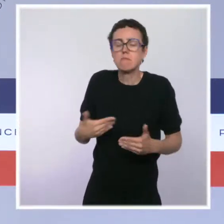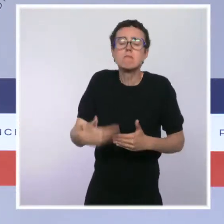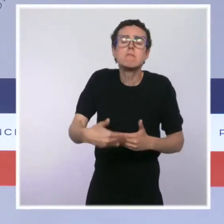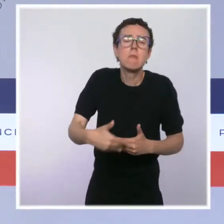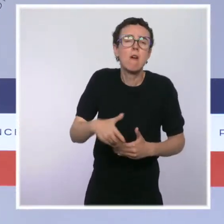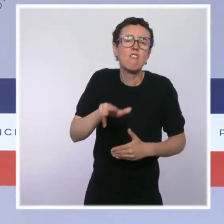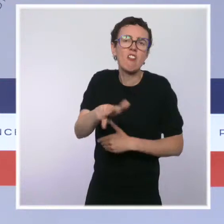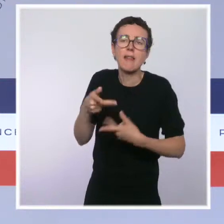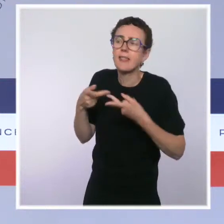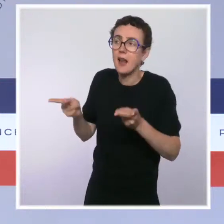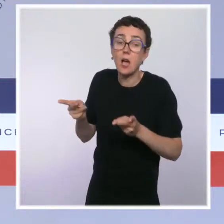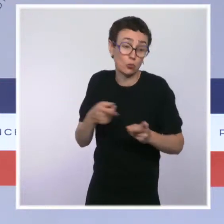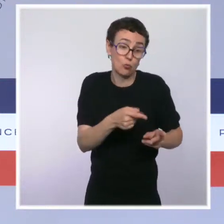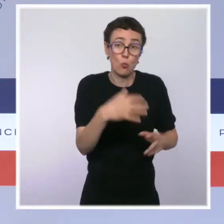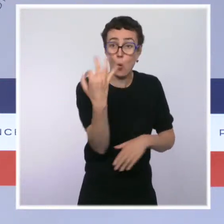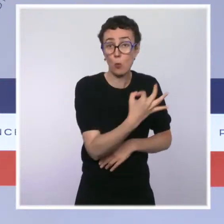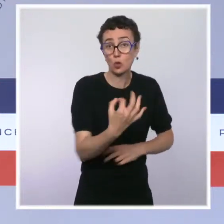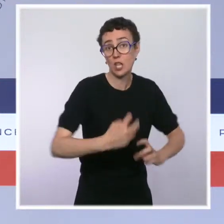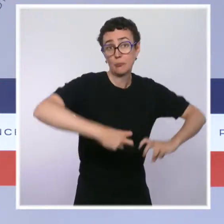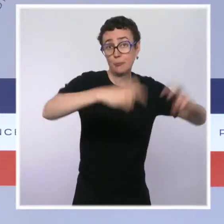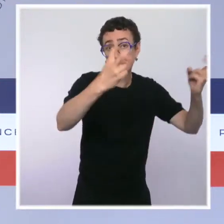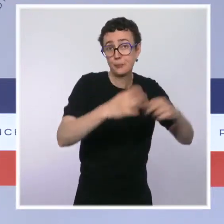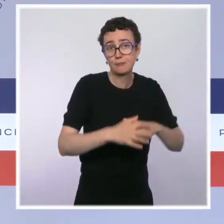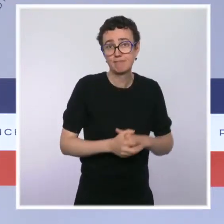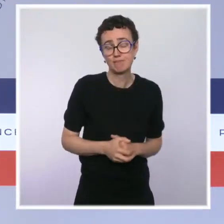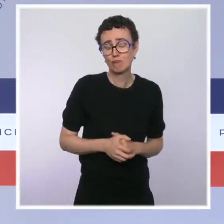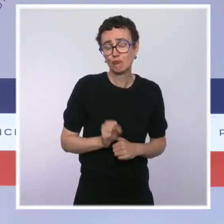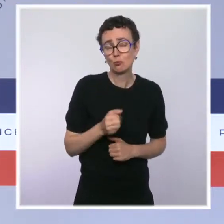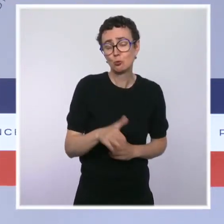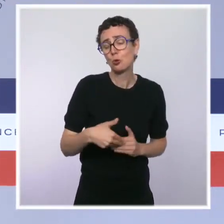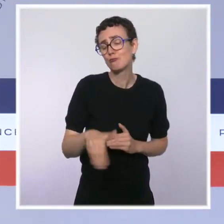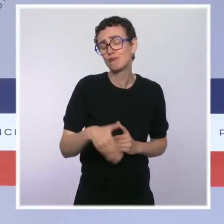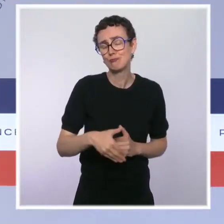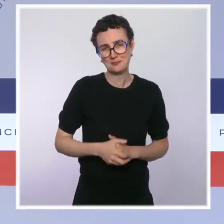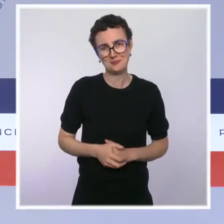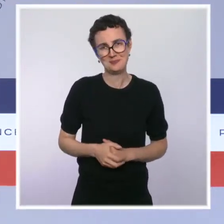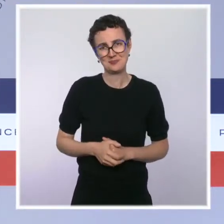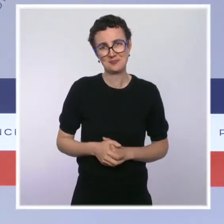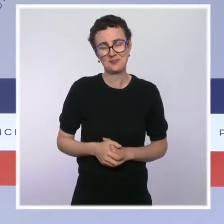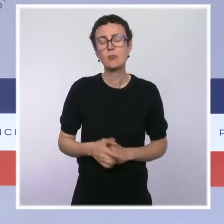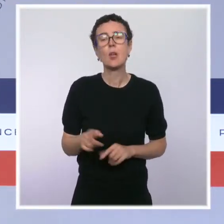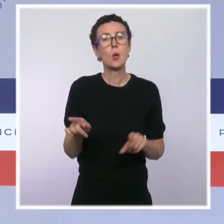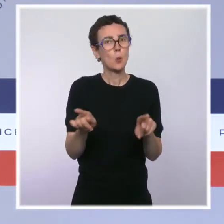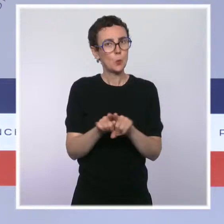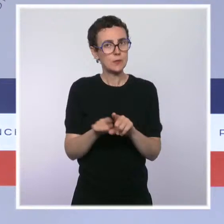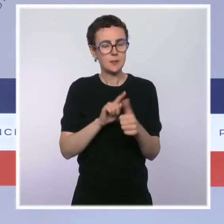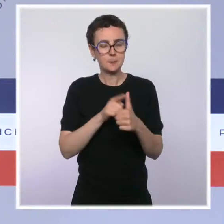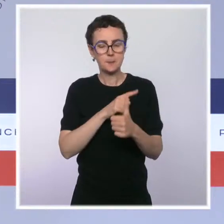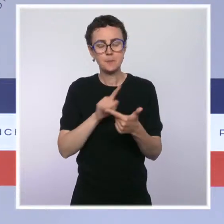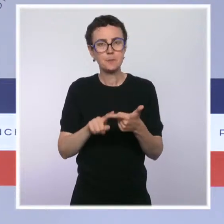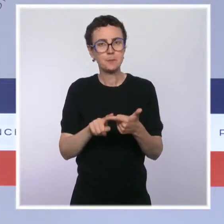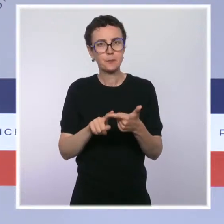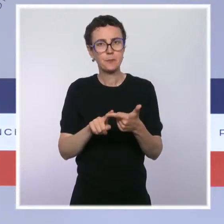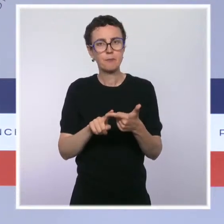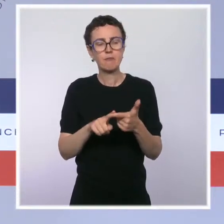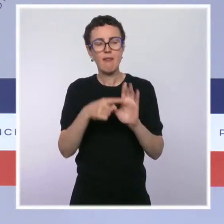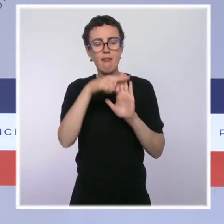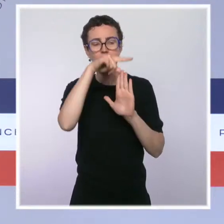certain nombre d'entre eux feront connaître leur statut vaccinal à leur employeur. Je disais que nous allions appliquer cette règle partout,